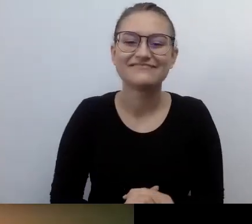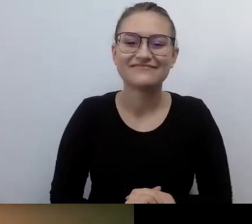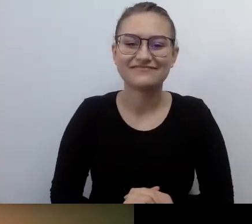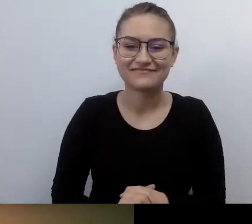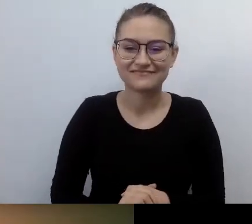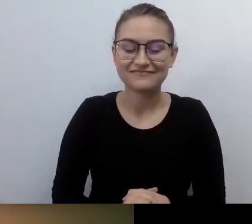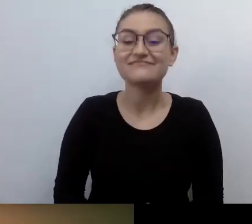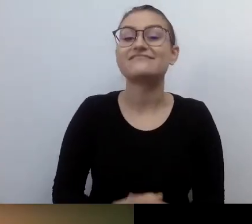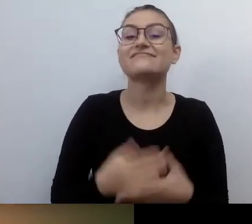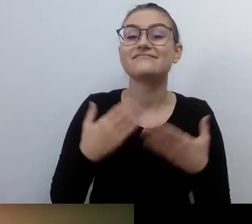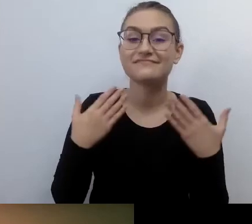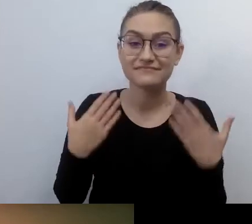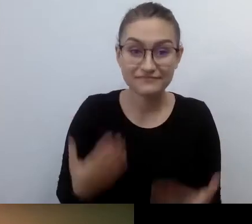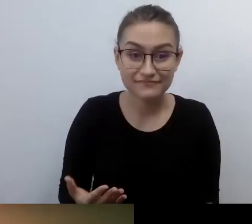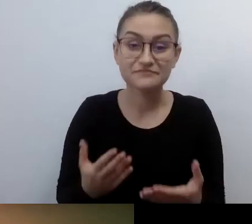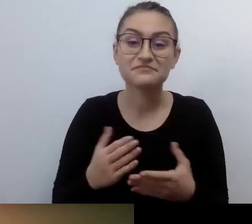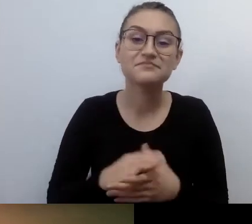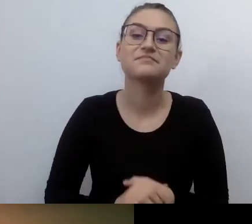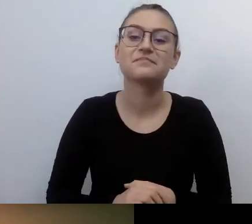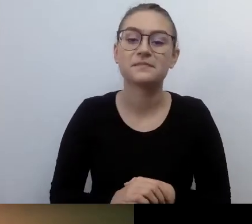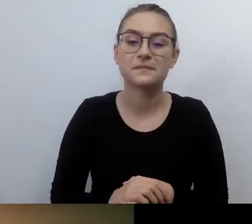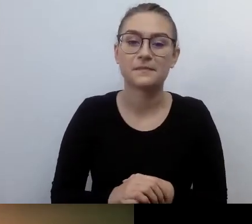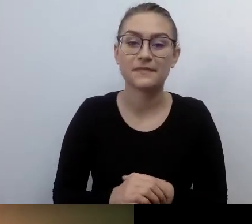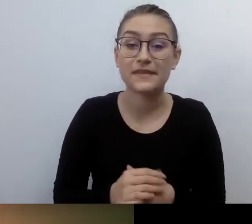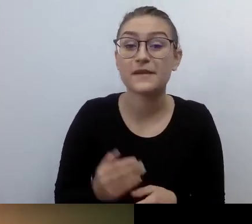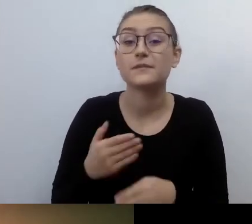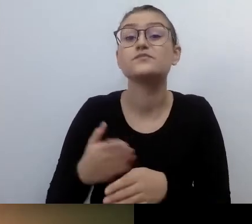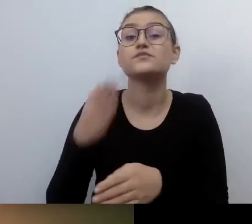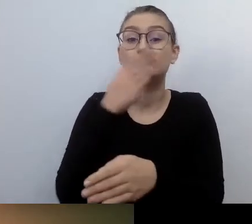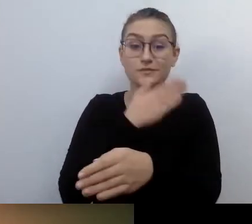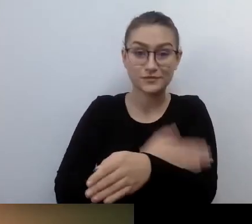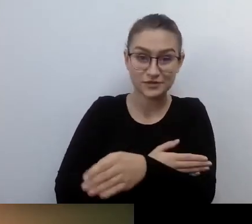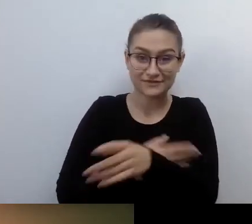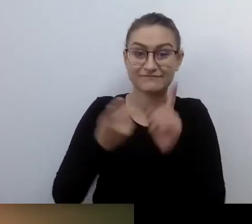Żeby tradycji stało się zadość, zanim przejdziemy do naszej pogadanki. Dostępność.